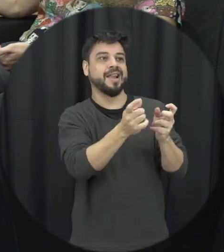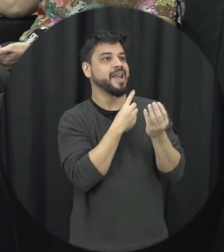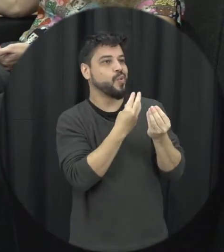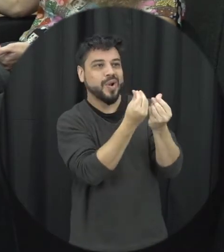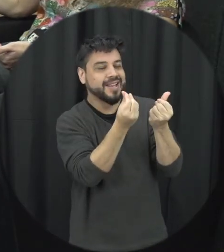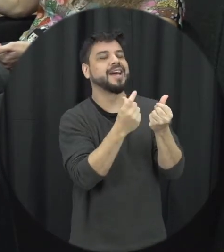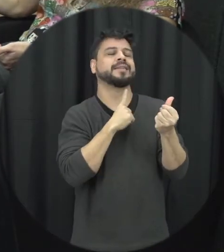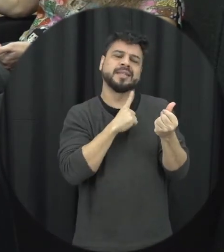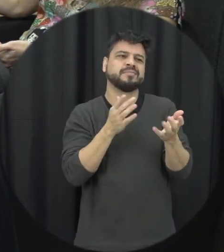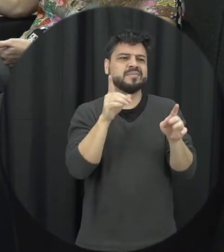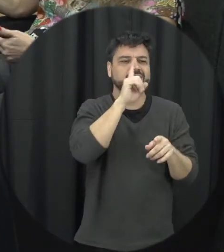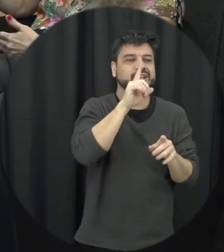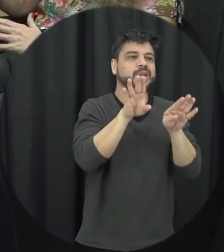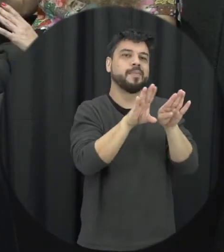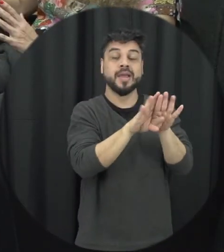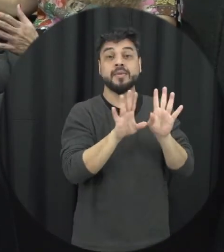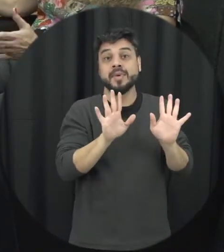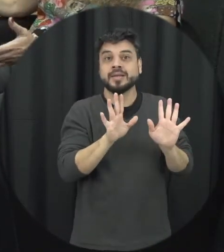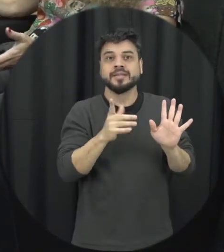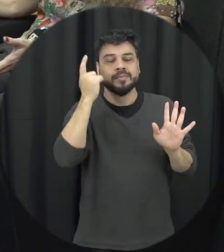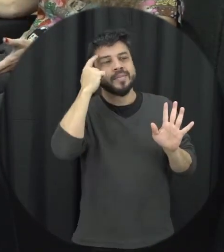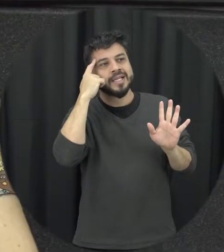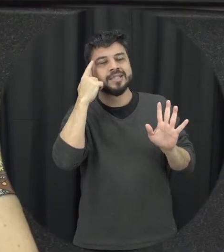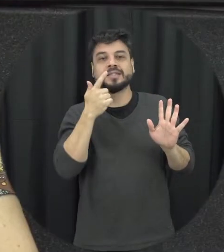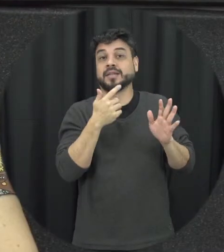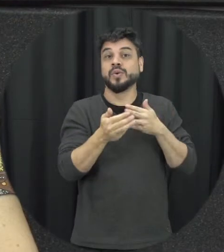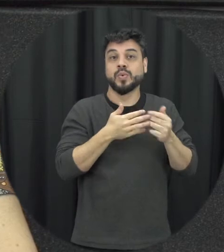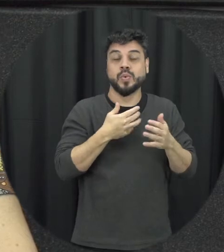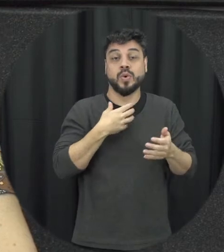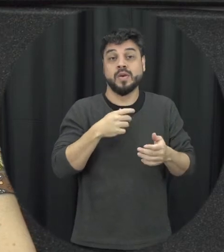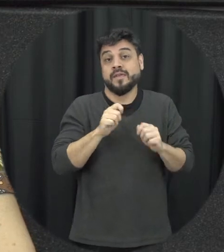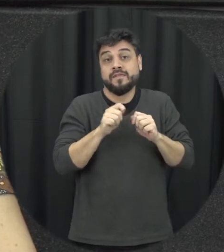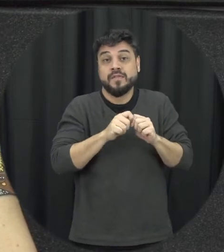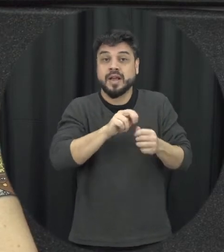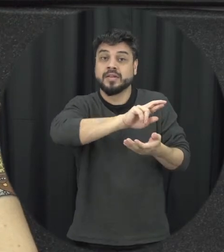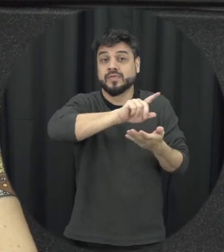com seus defeitos mas é independente de qualquer coisa do que essa pessoa faça ou deixe de fazer